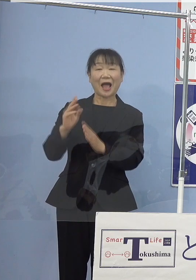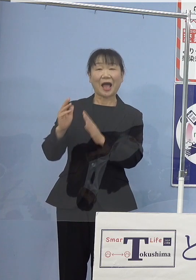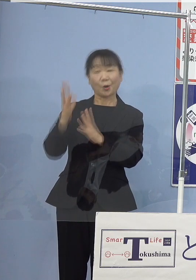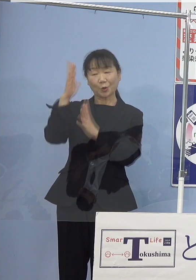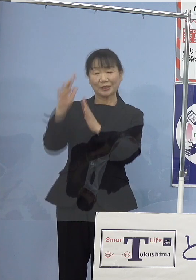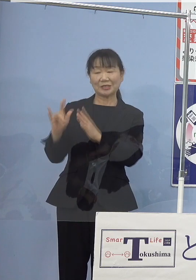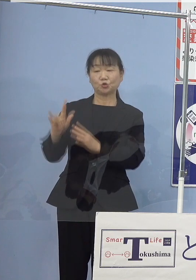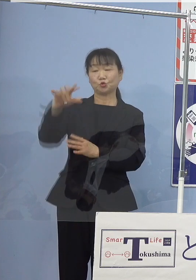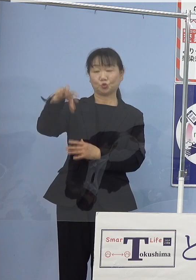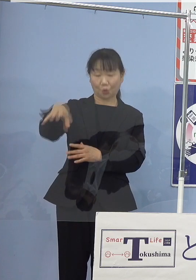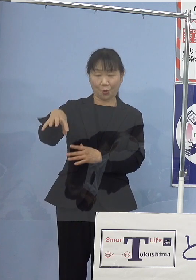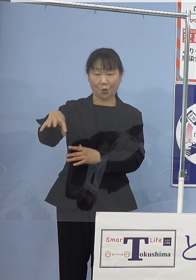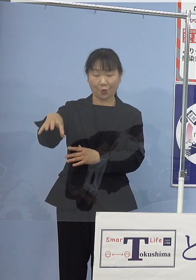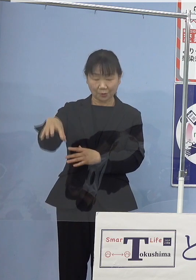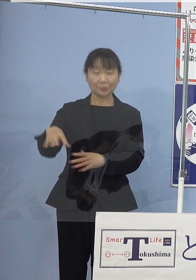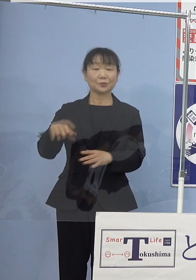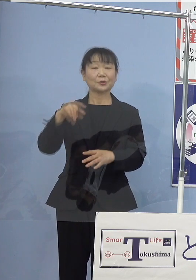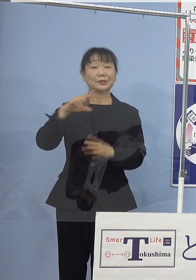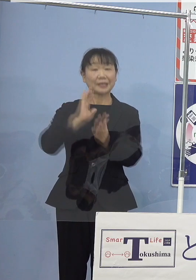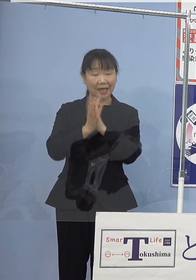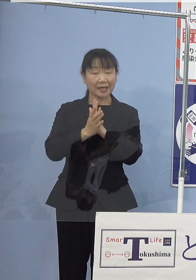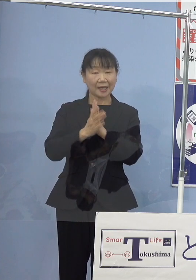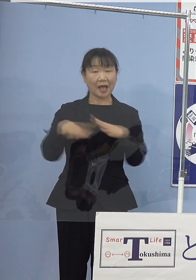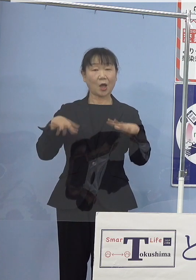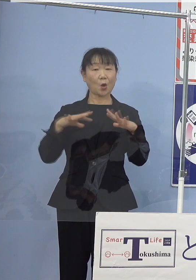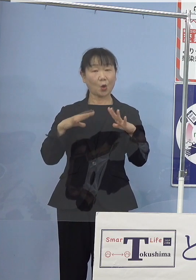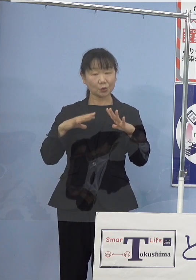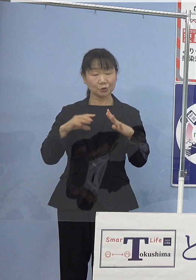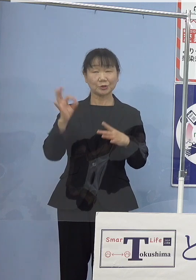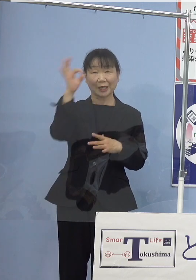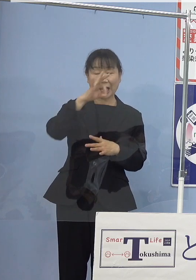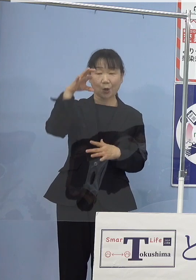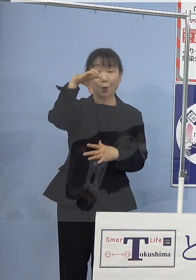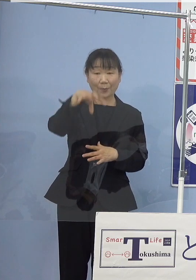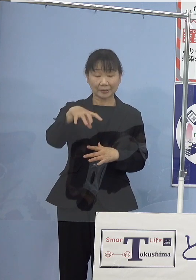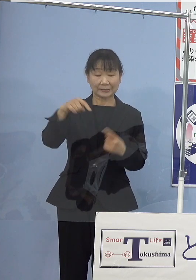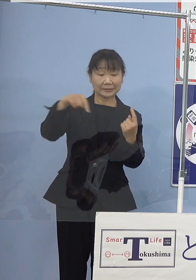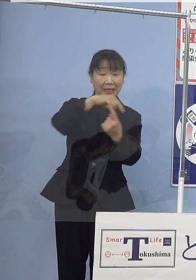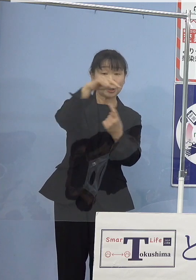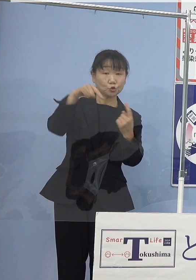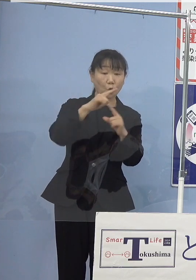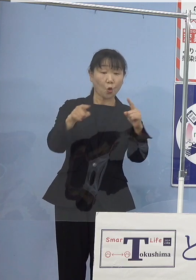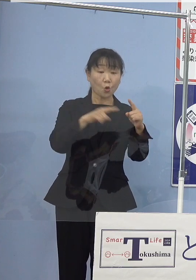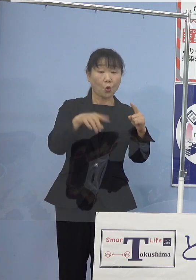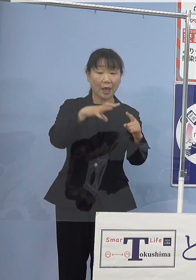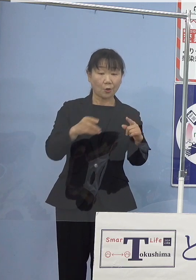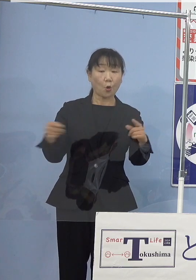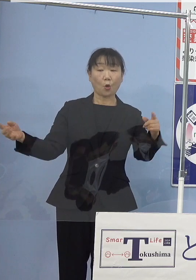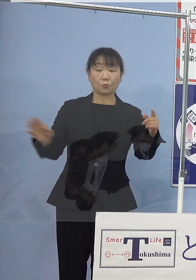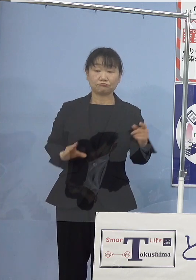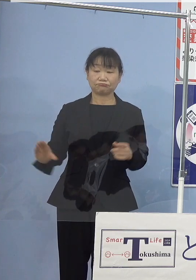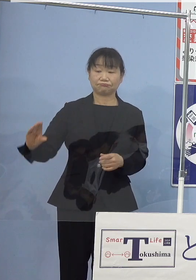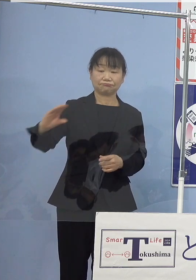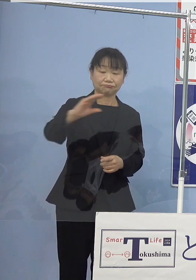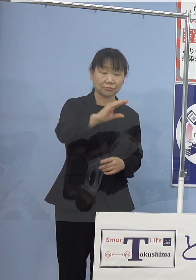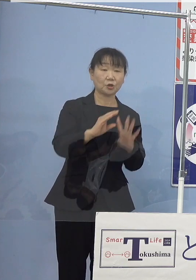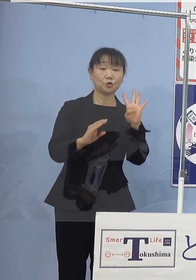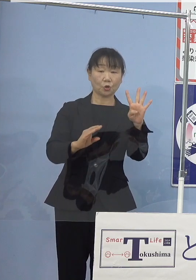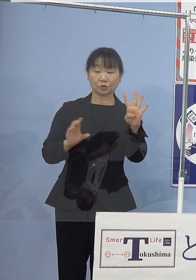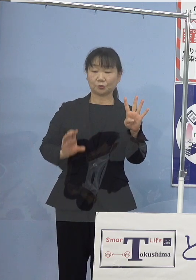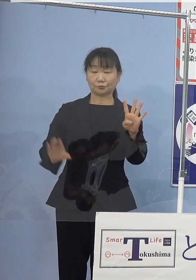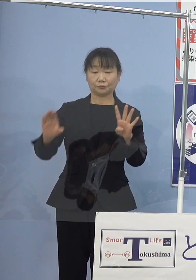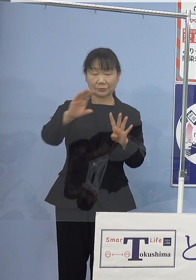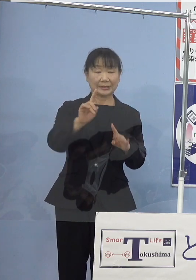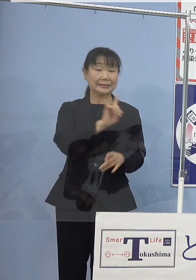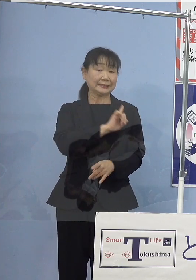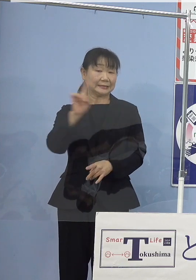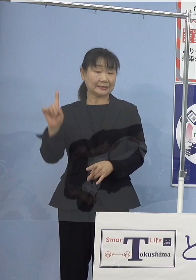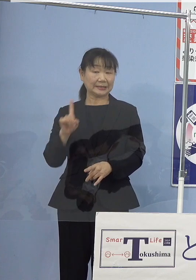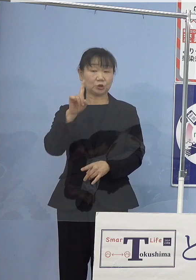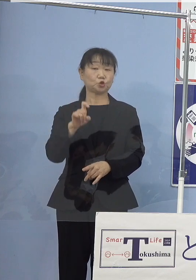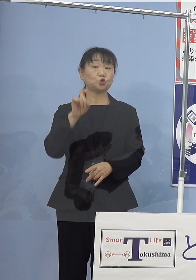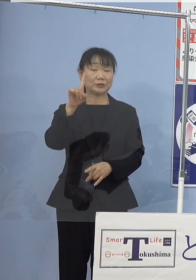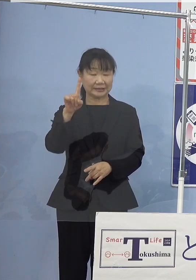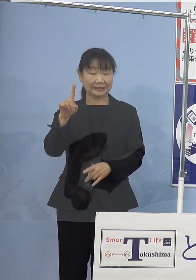本県が誇る観光スポットである鳴門公園を結ぶ鳴門線の 4路線1日11便を運行いたします